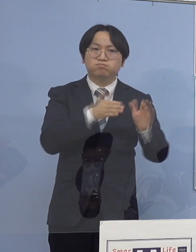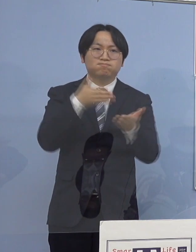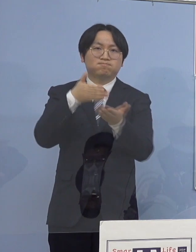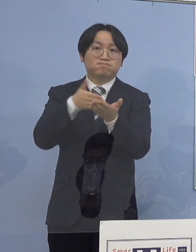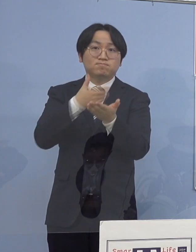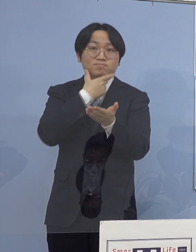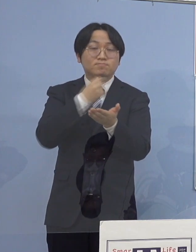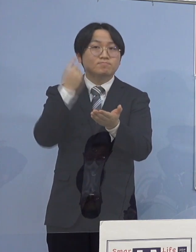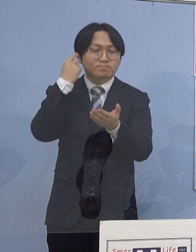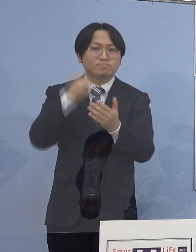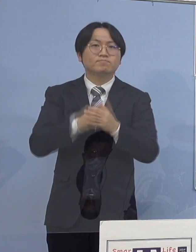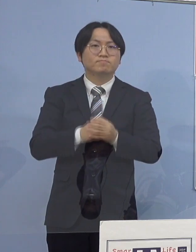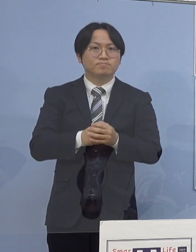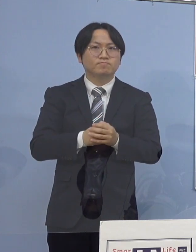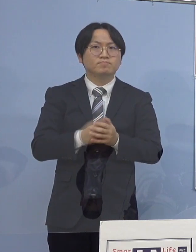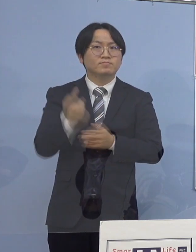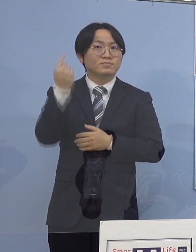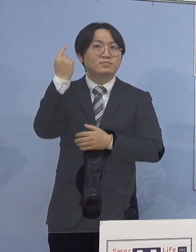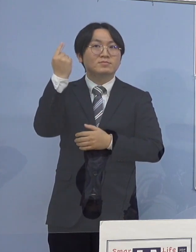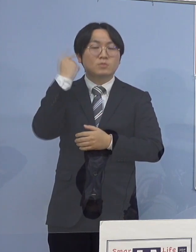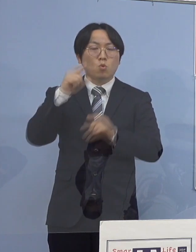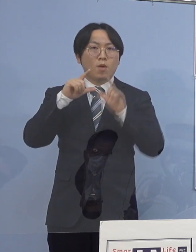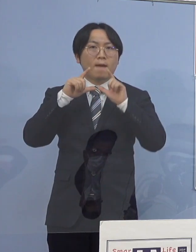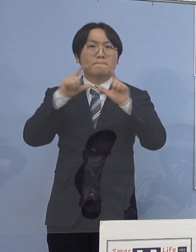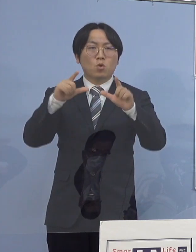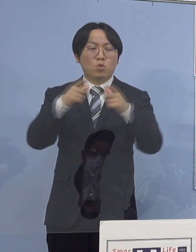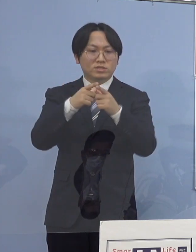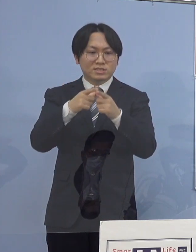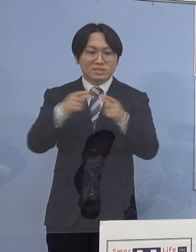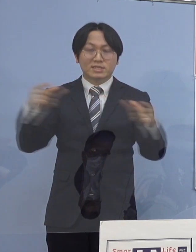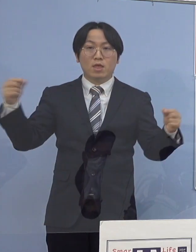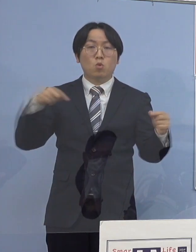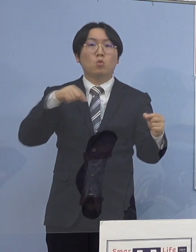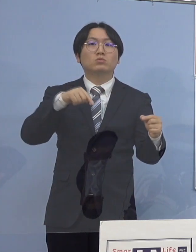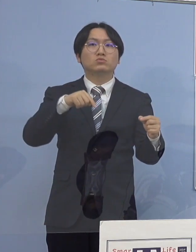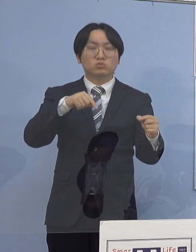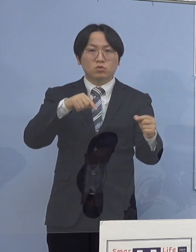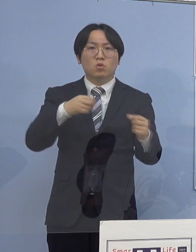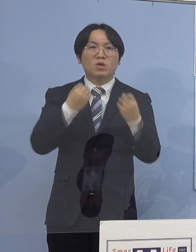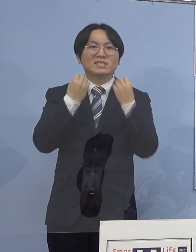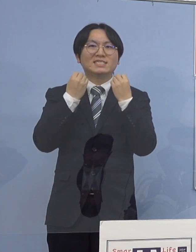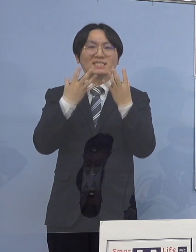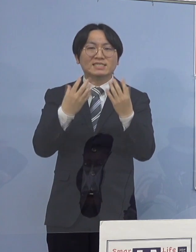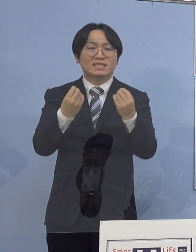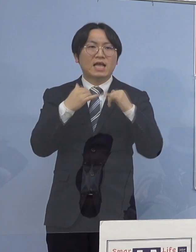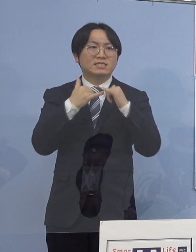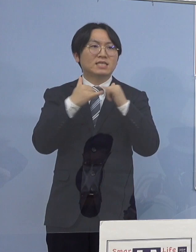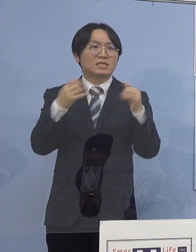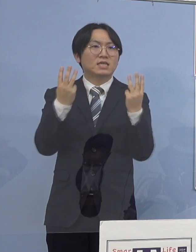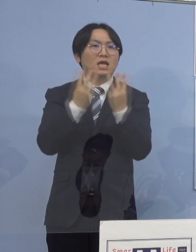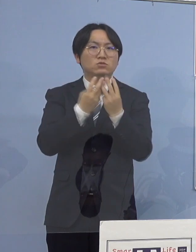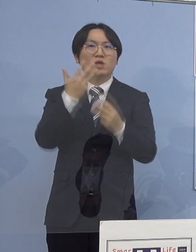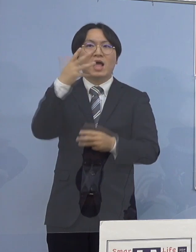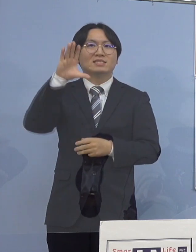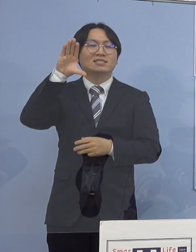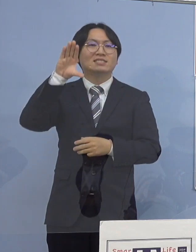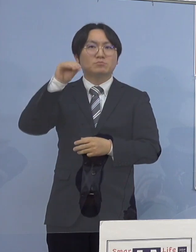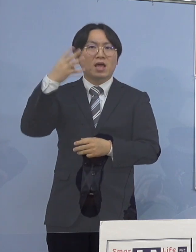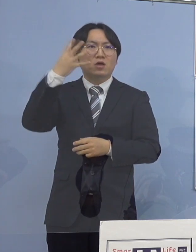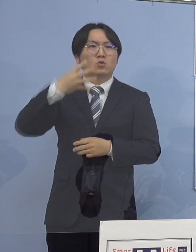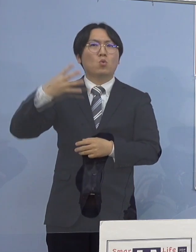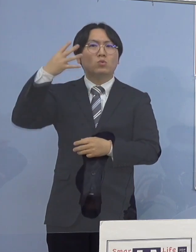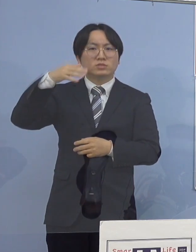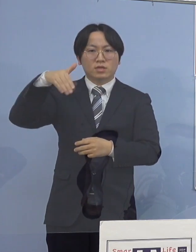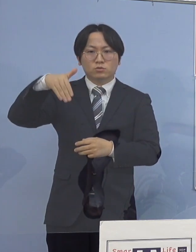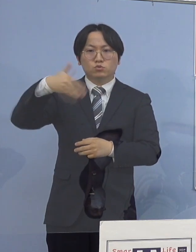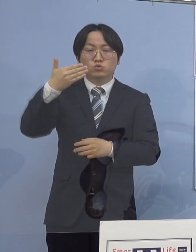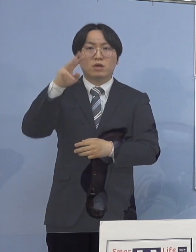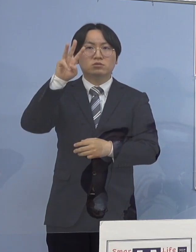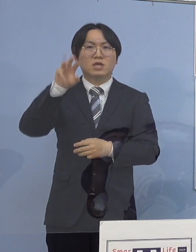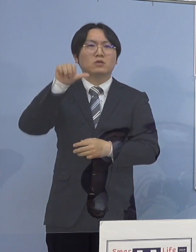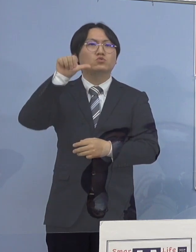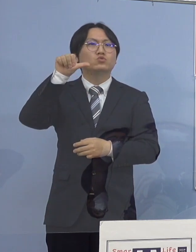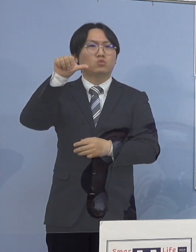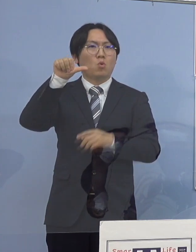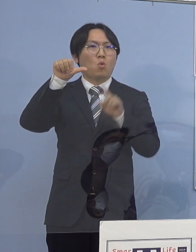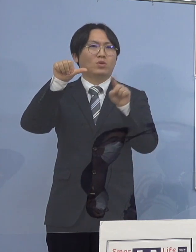昨日、発表された全国の新規感染者数 84,935名となり依然として